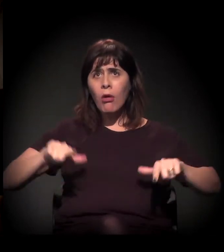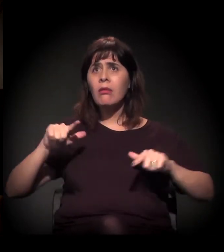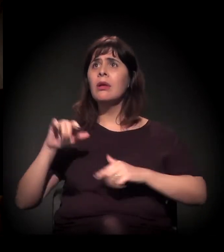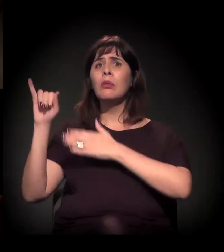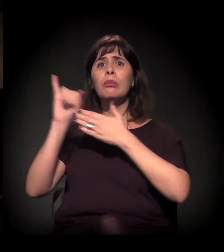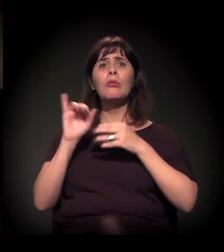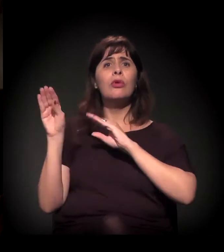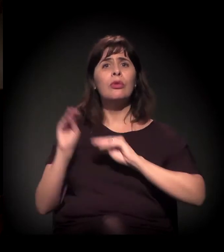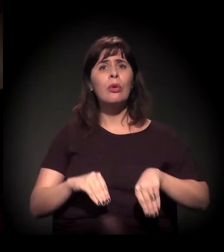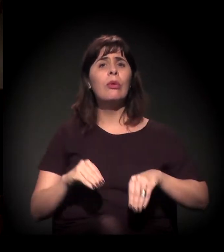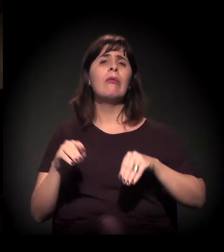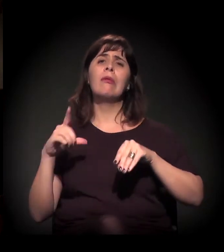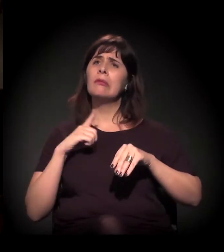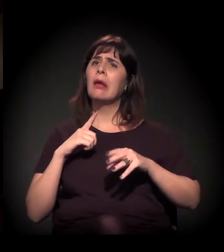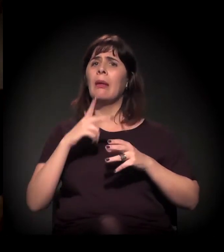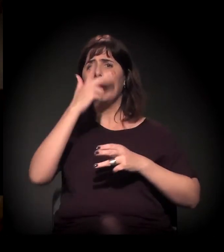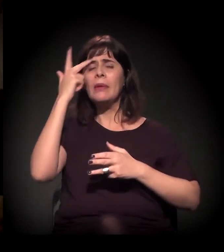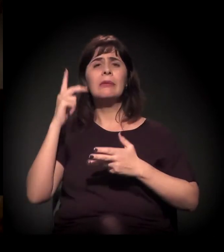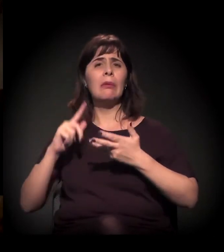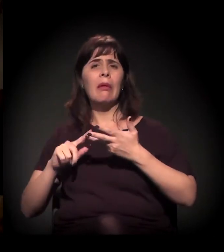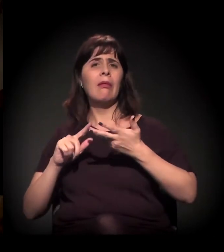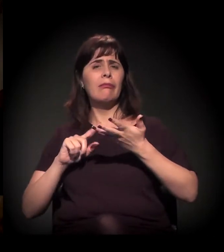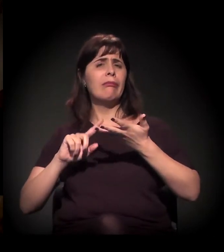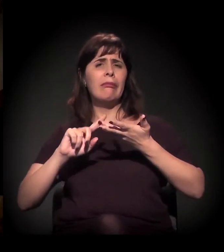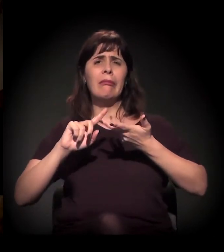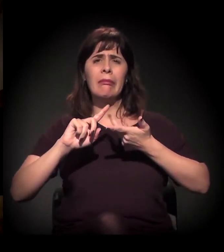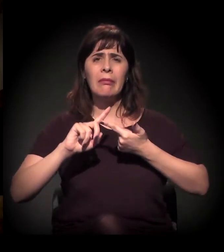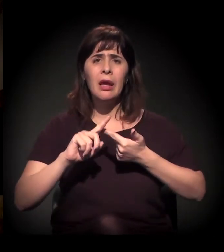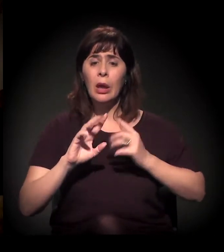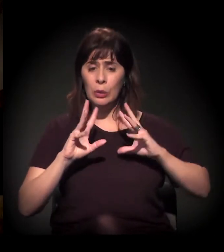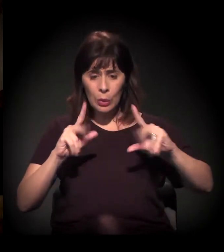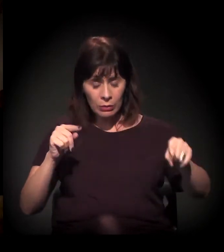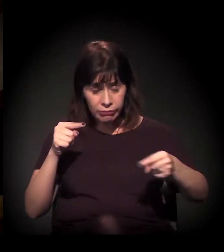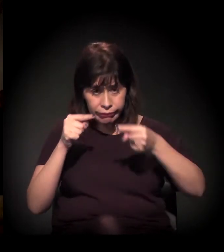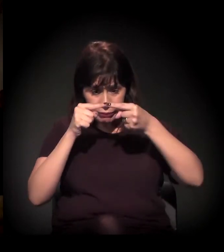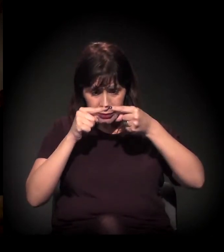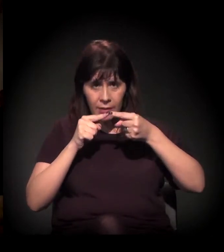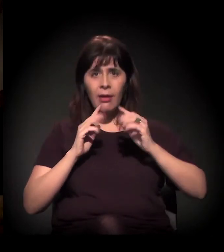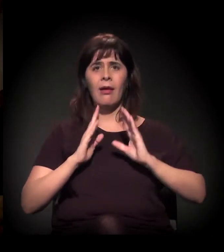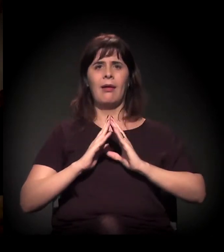que está por trás de muito do que a gente está chamando de "invisível".